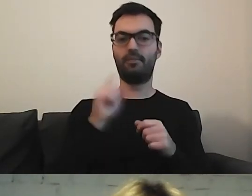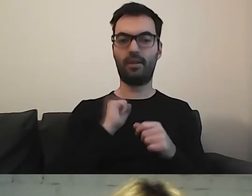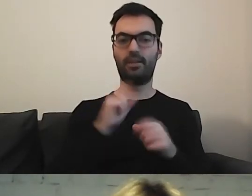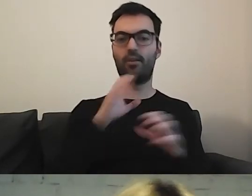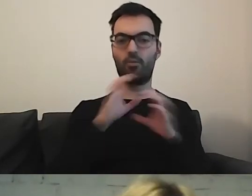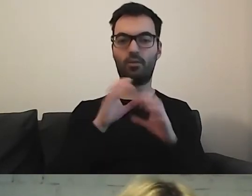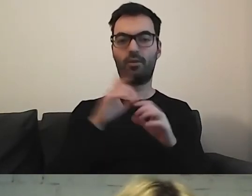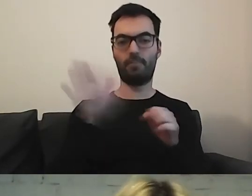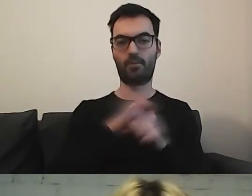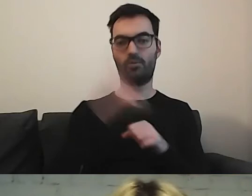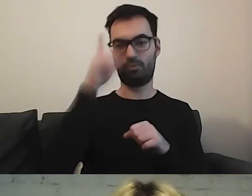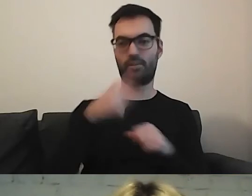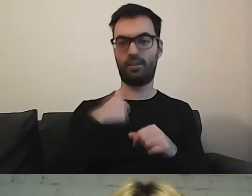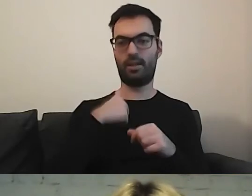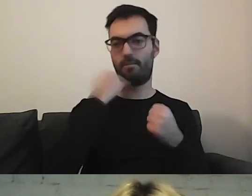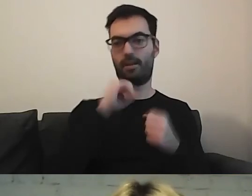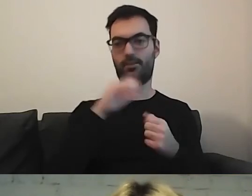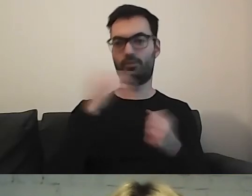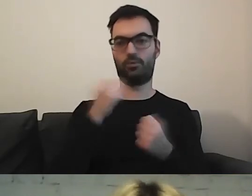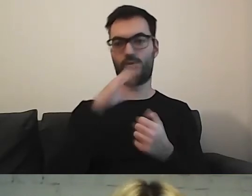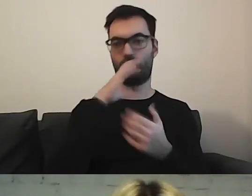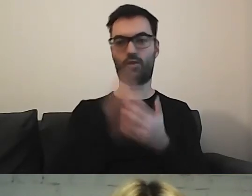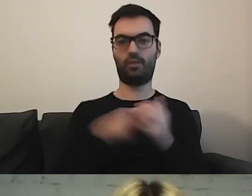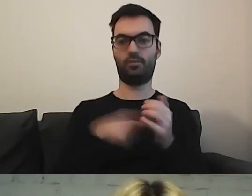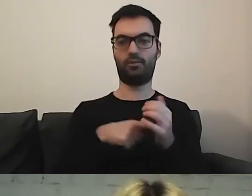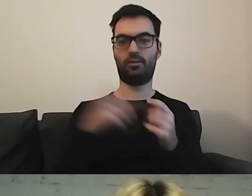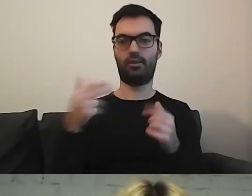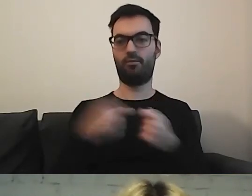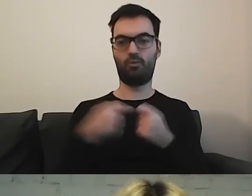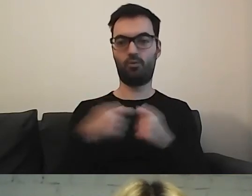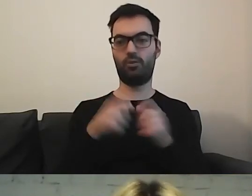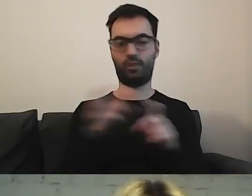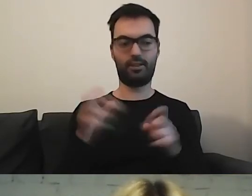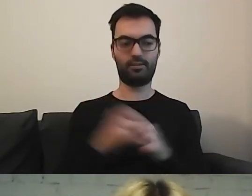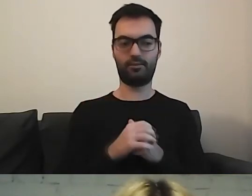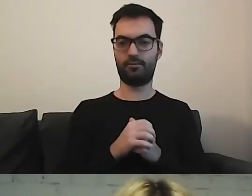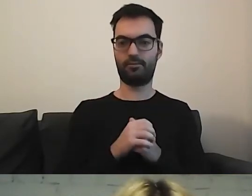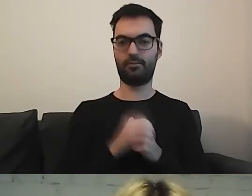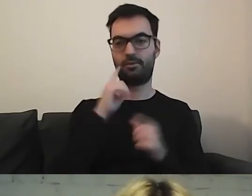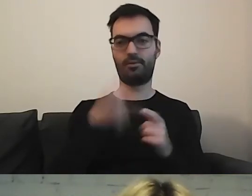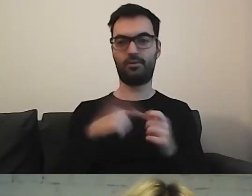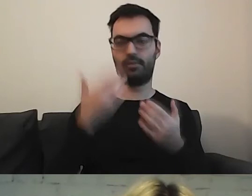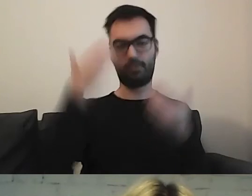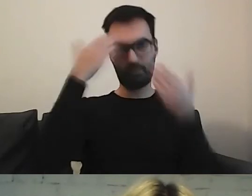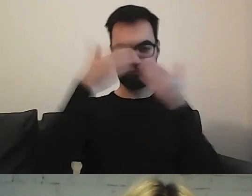Ja osobiście bardzo skorzystałam z tego wspólnego czasu. To niesamowicie otwiera umysł.